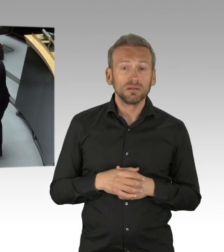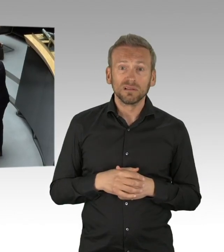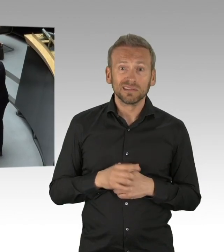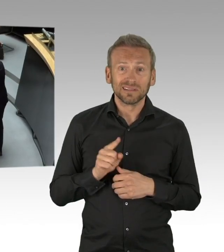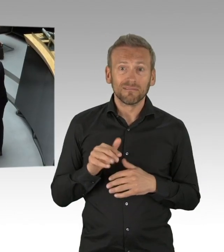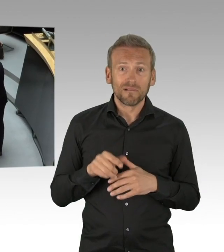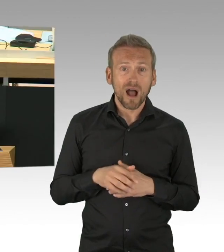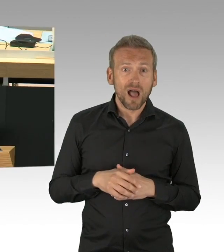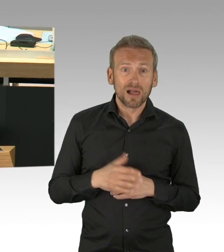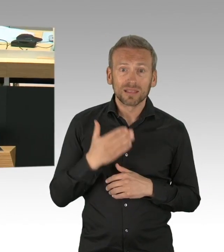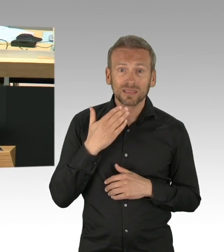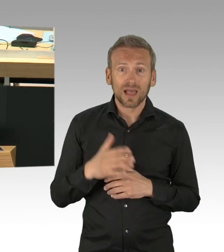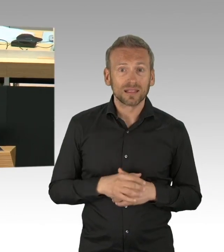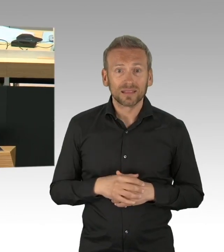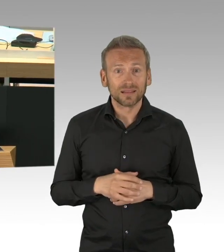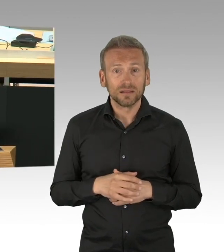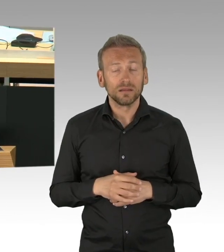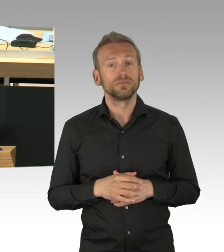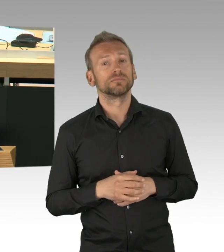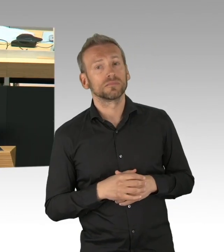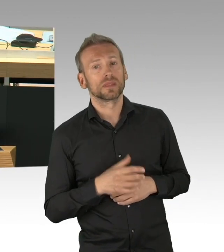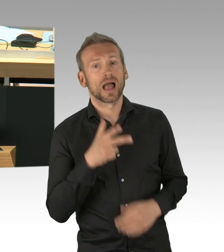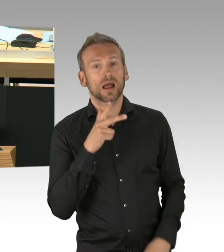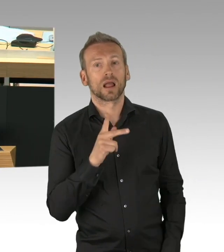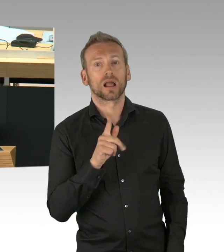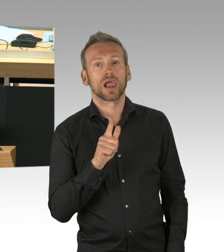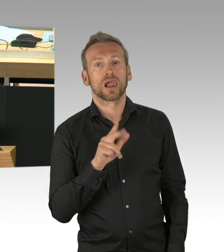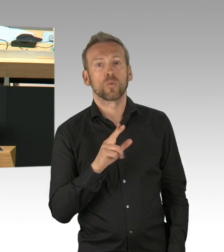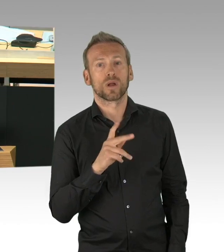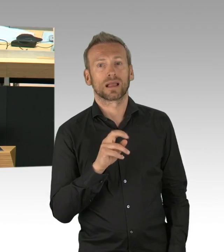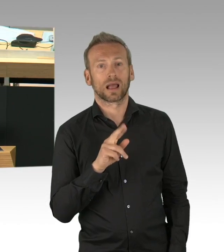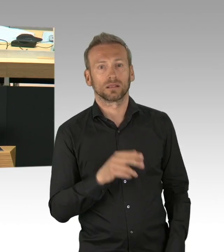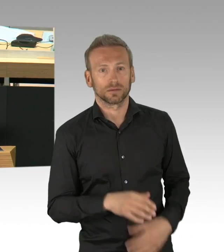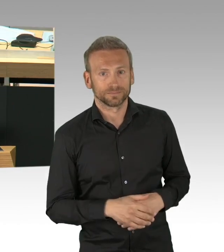es ist schon erstaunlich, Sie als gesundheitspolitischer Sprecher dürfen in dieser Debatte noch nicht mal hier sprechen für die AfD-Fraktion,